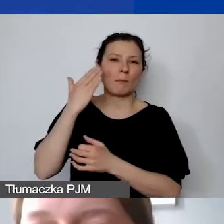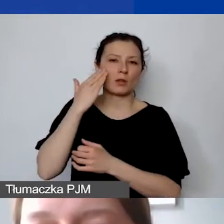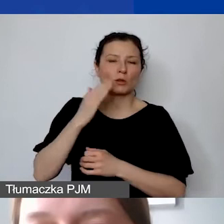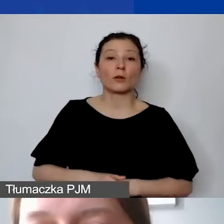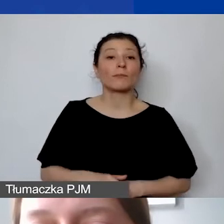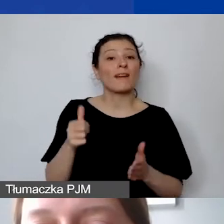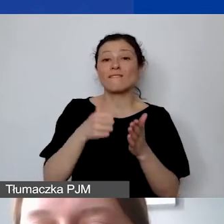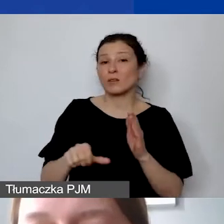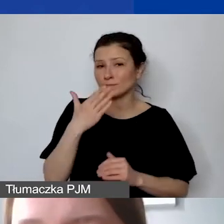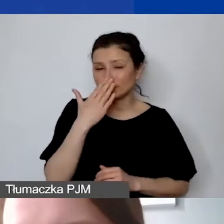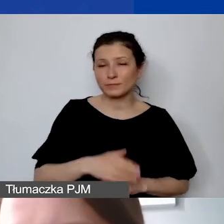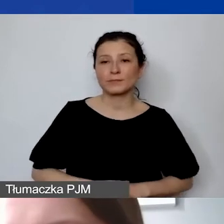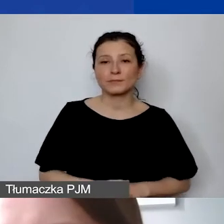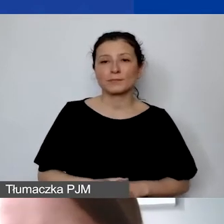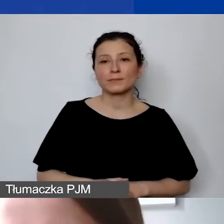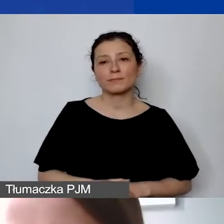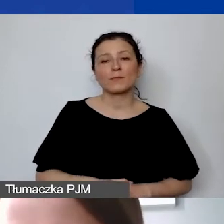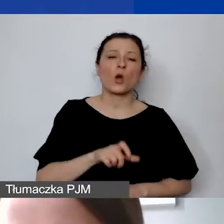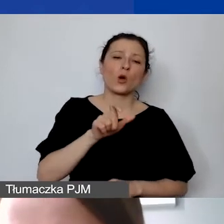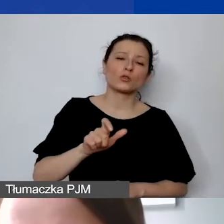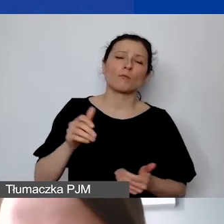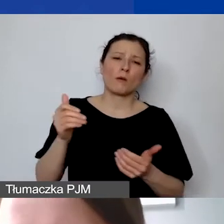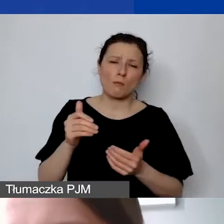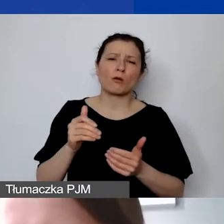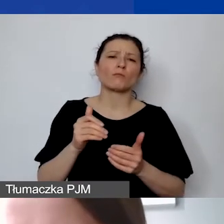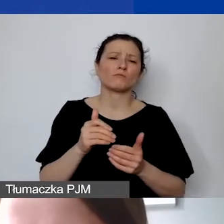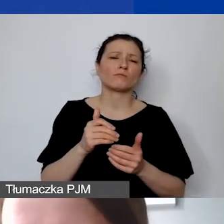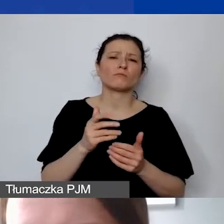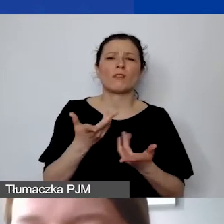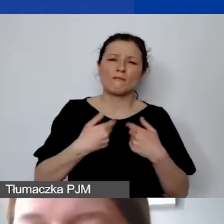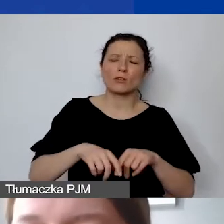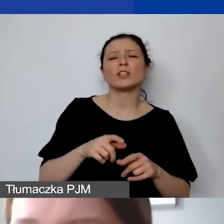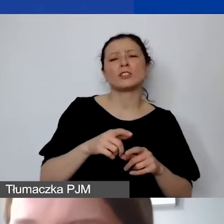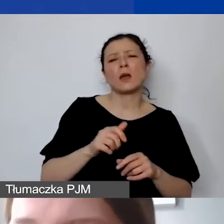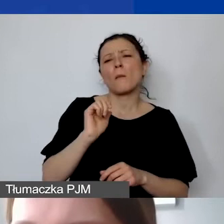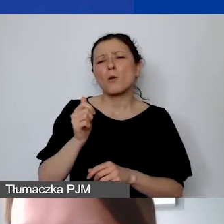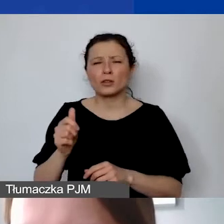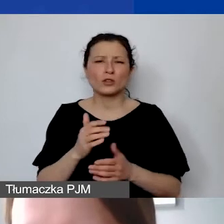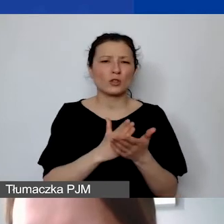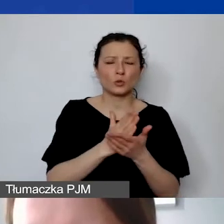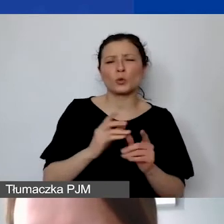które, co prawda, mogą świadczyć pojedyncze usługi krótkotrwałe, ale są trwale związane z grantobiorcą.